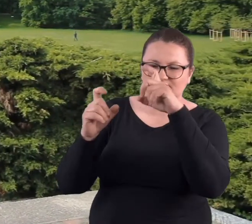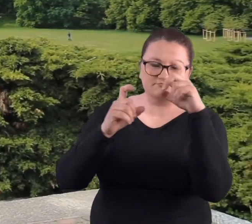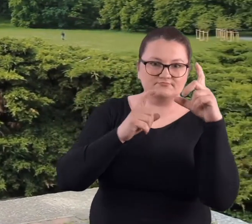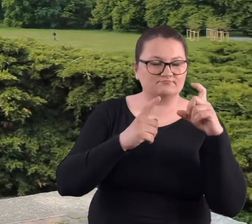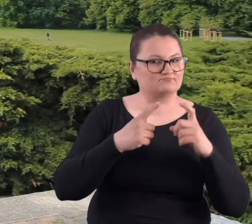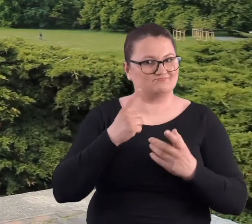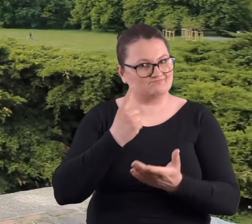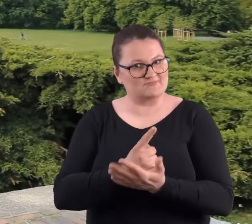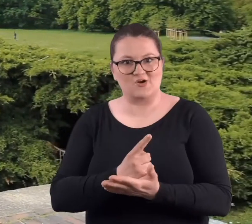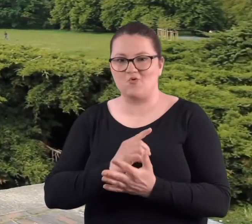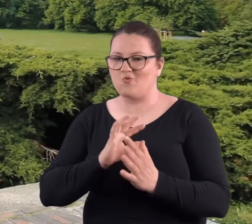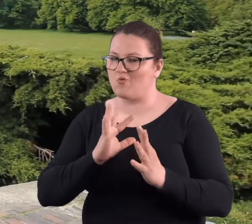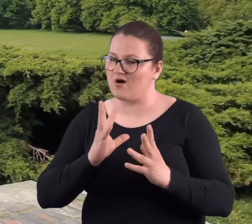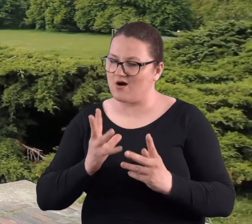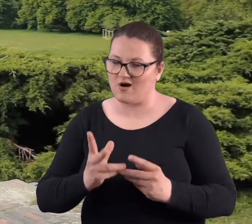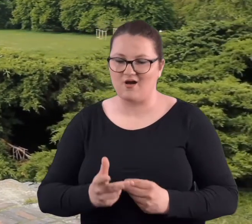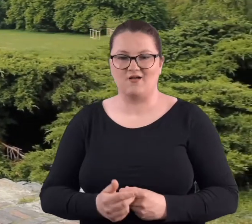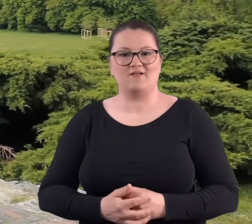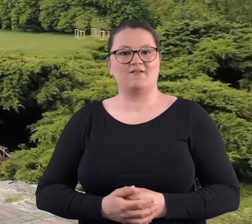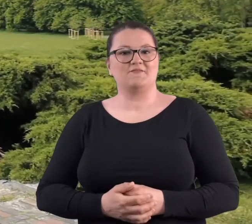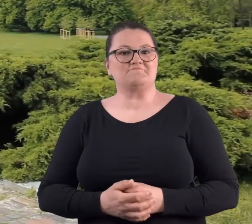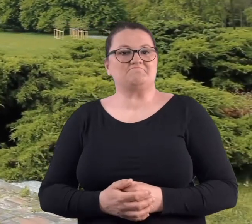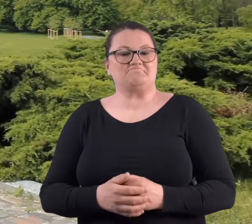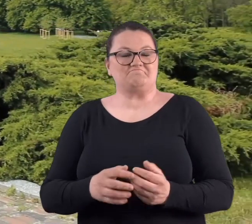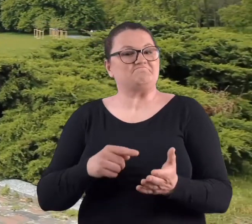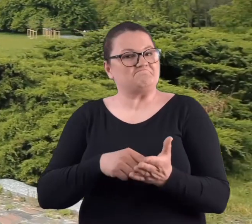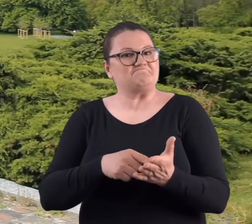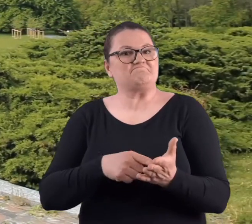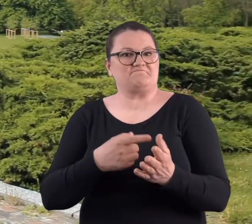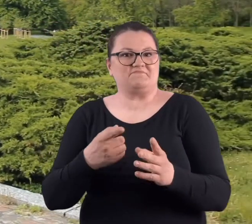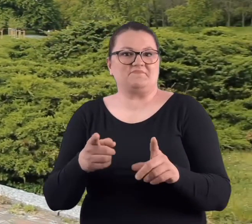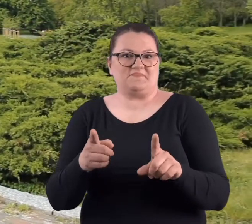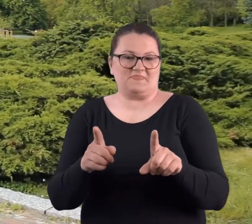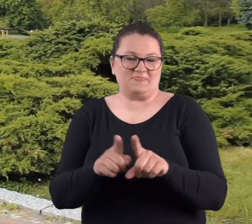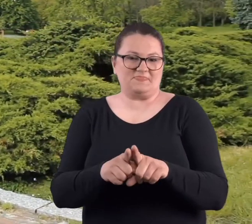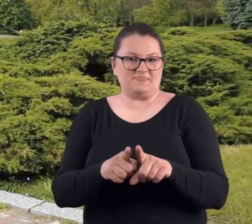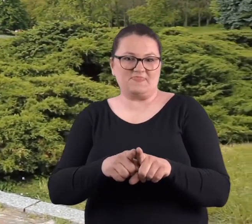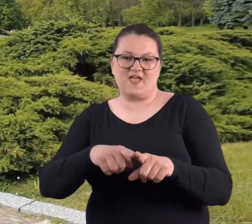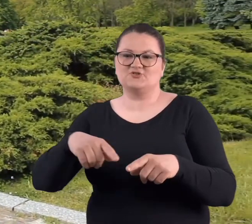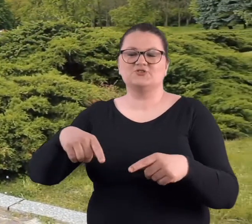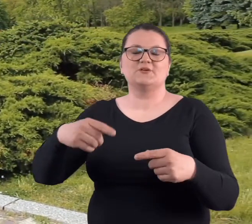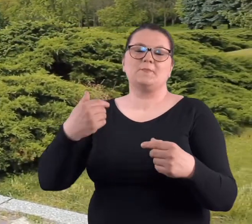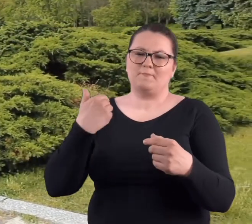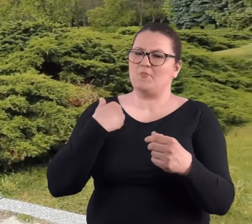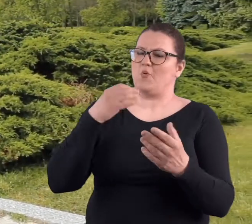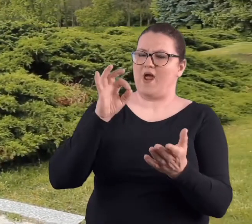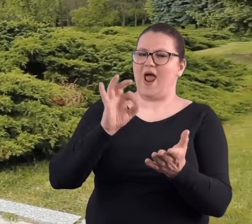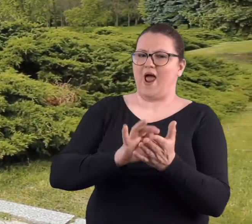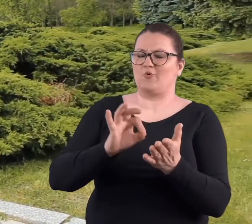także zdjęcia były bardzo udane. I wówczas też umiejętności